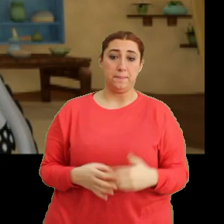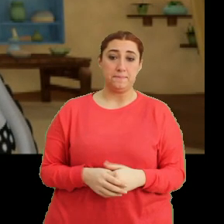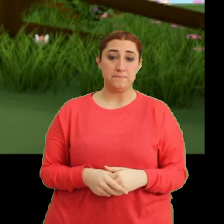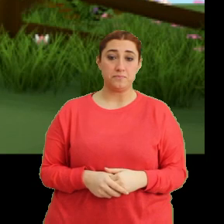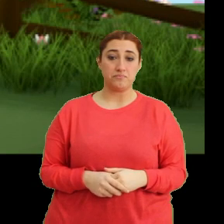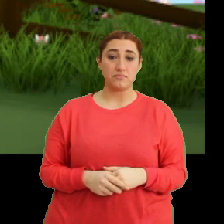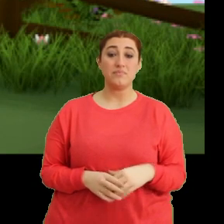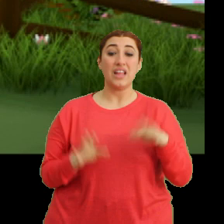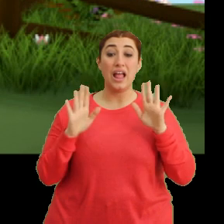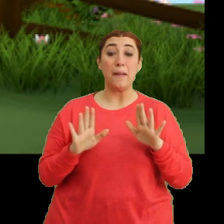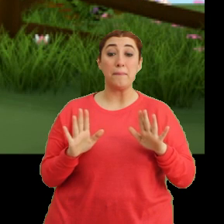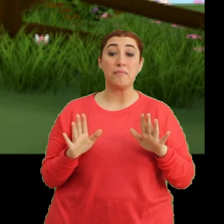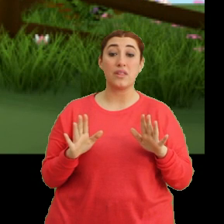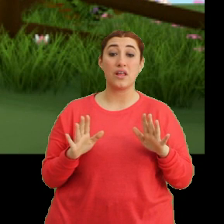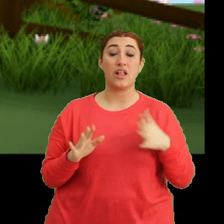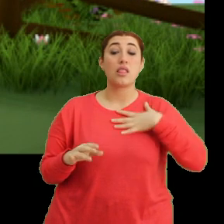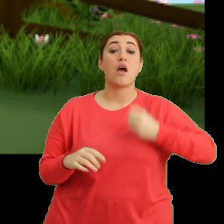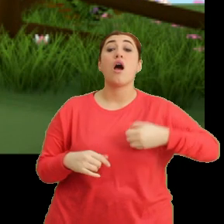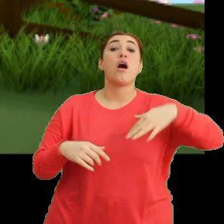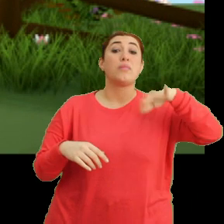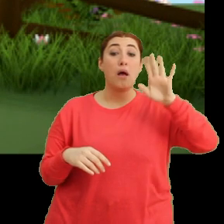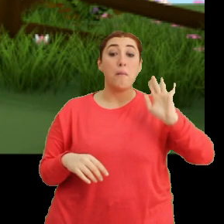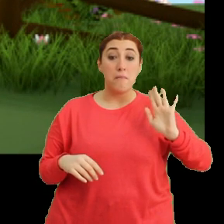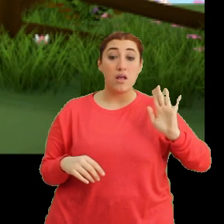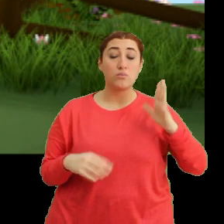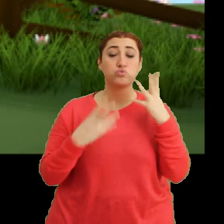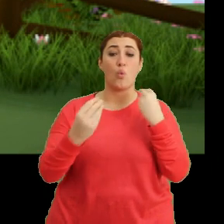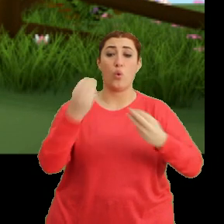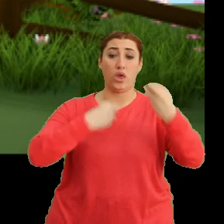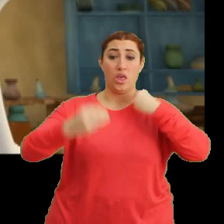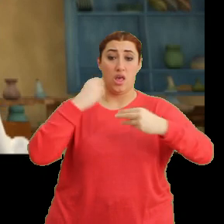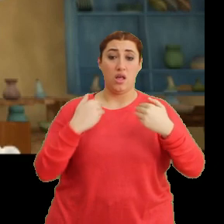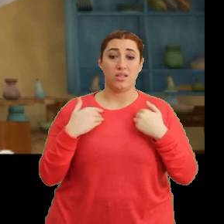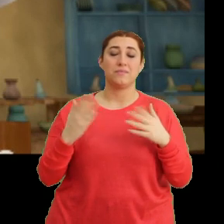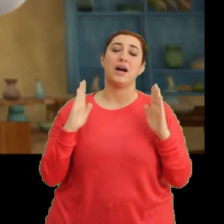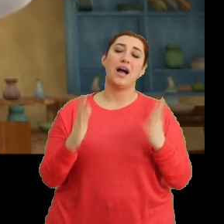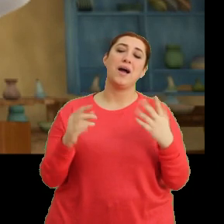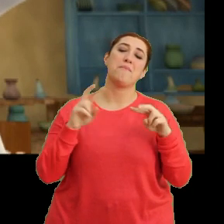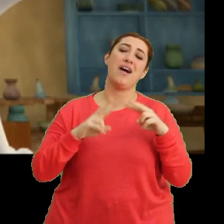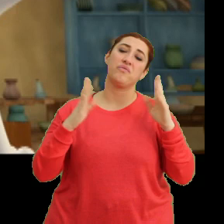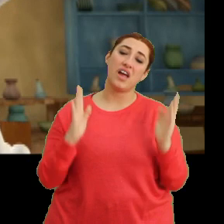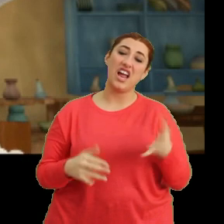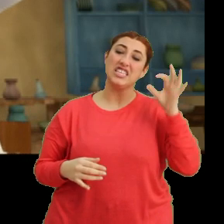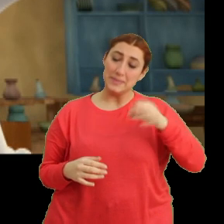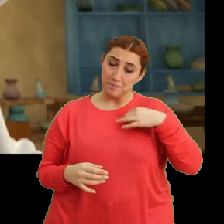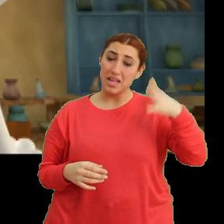Ee hem de dayanamayıp... ...çok yedim. Ah Mantar ah! Şimdi anladım.